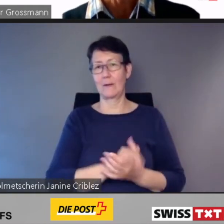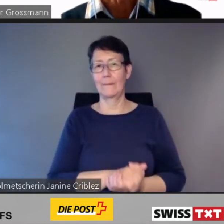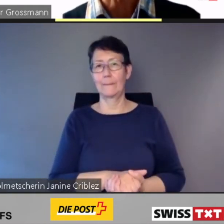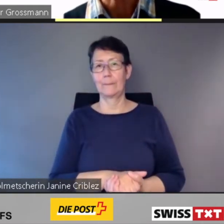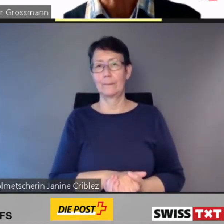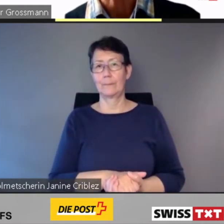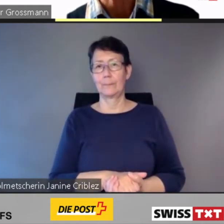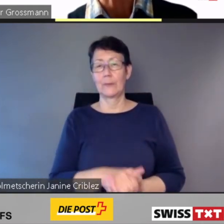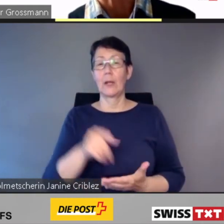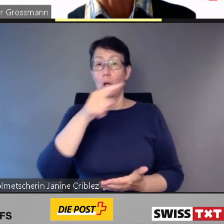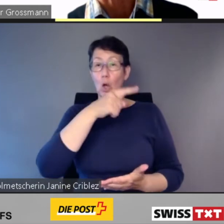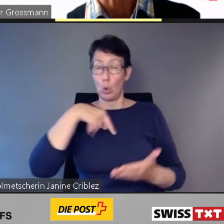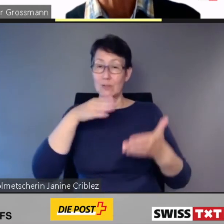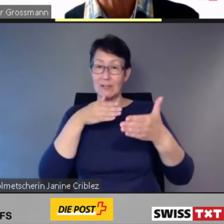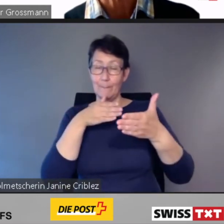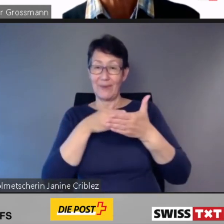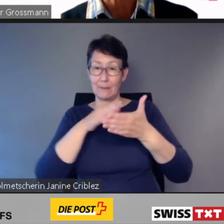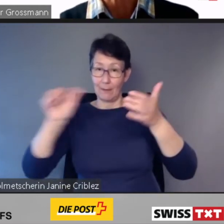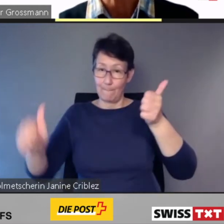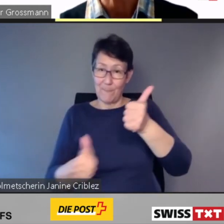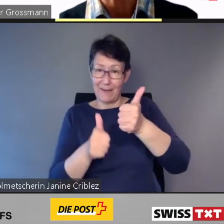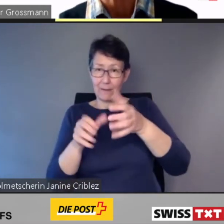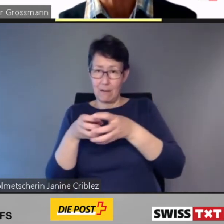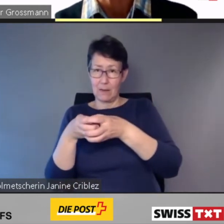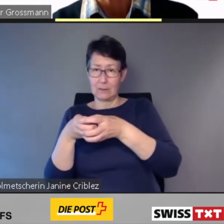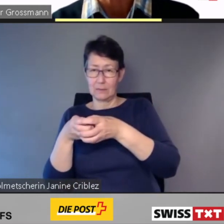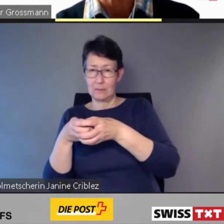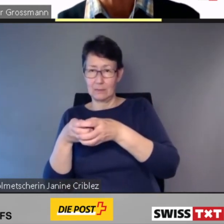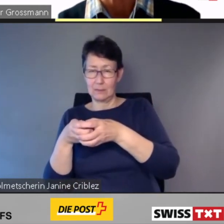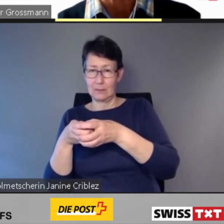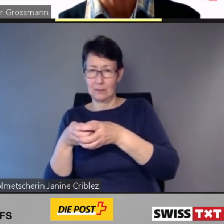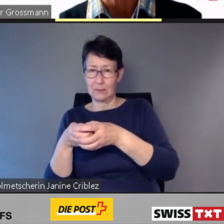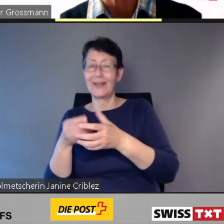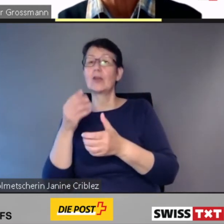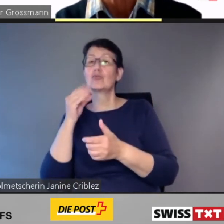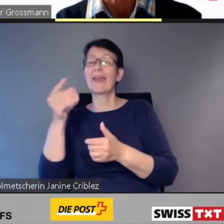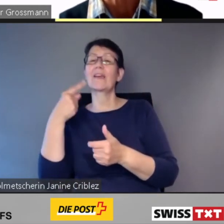jetzt spreche ich wieder für die SBB -